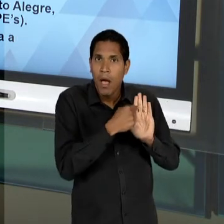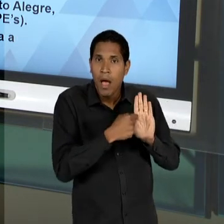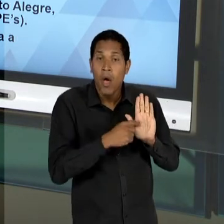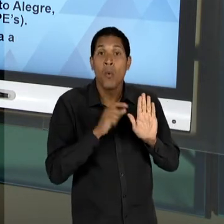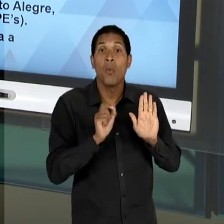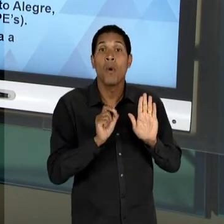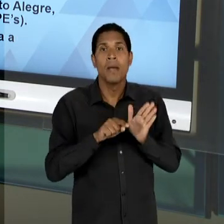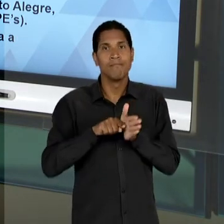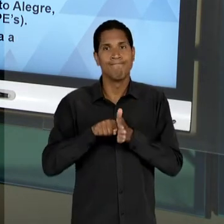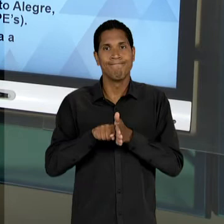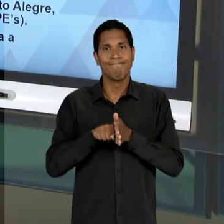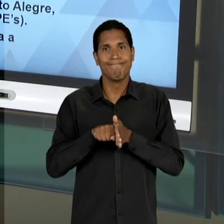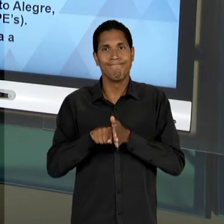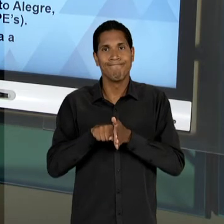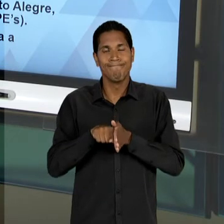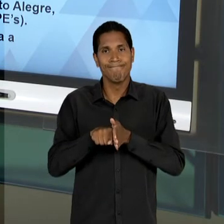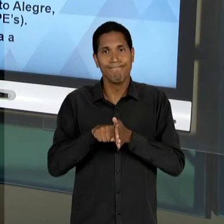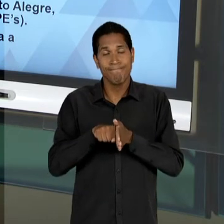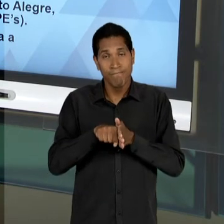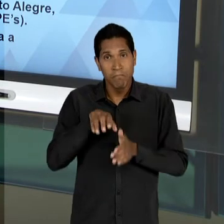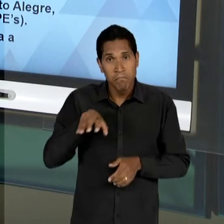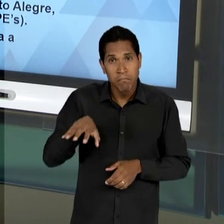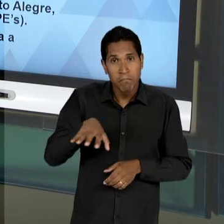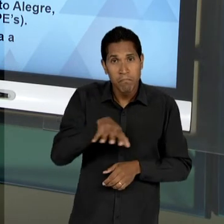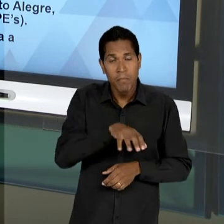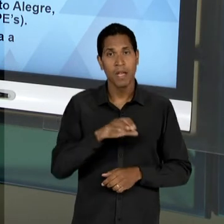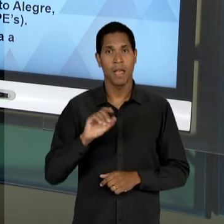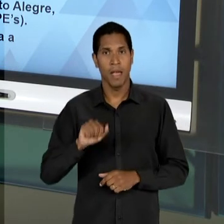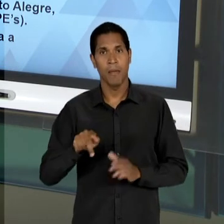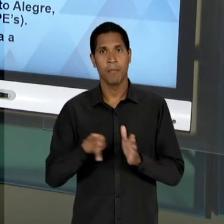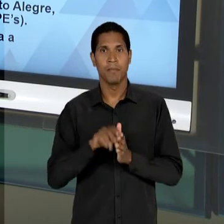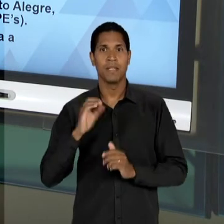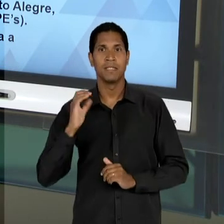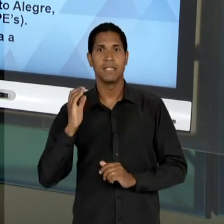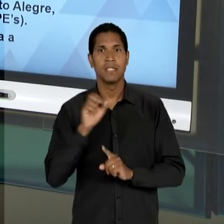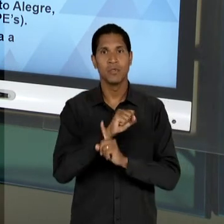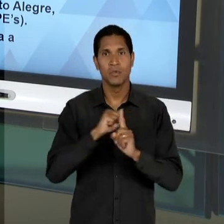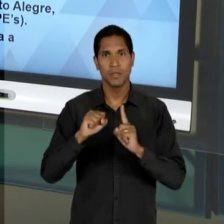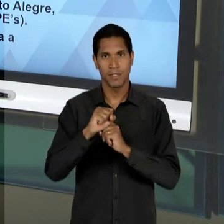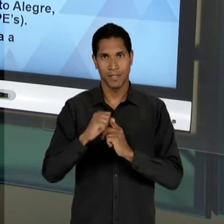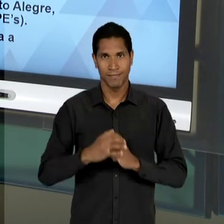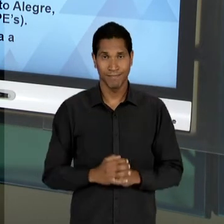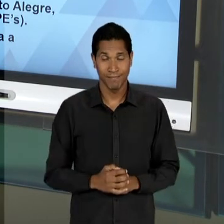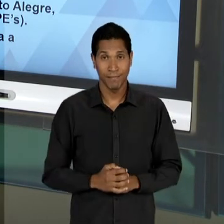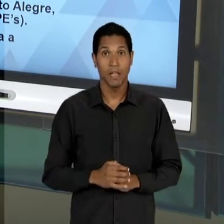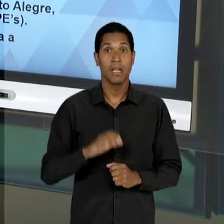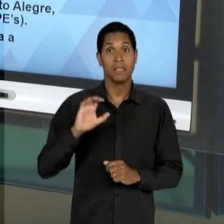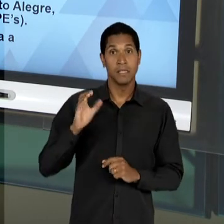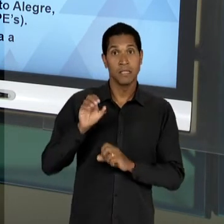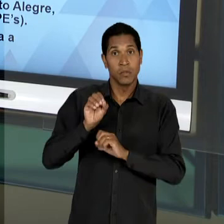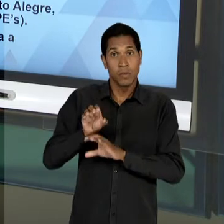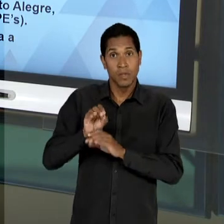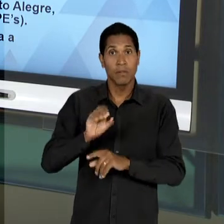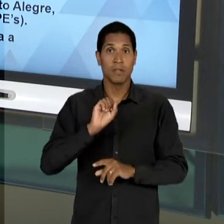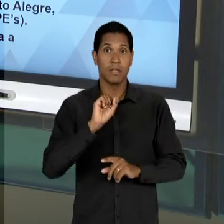ARRAIGADOS NO CAMPO DAS CIÊNCIAS SOCIAIS; DAS CIÊNCIAS DA EDUCAÇÃO E DAS CIÊNCIAS SOCIAIS. O